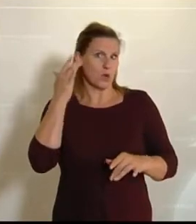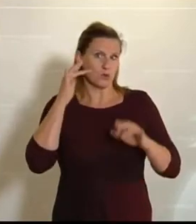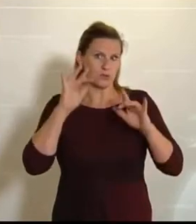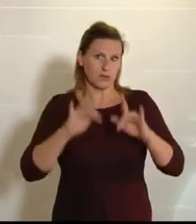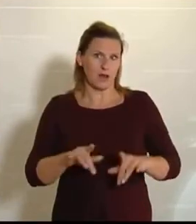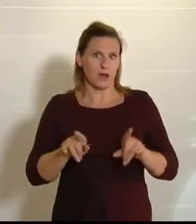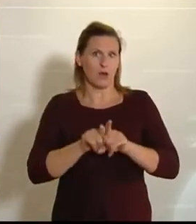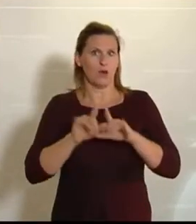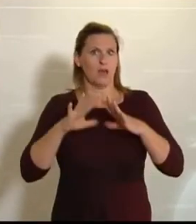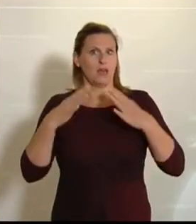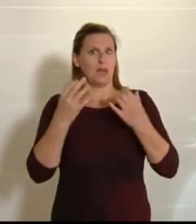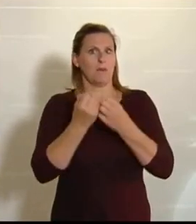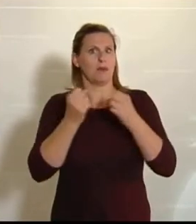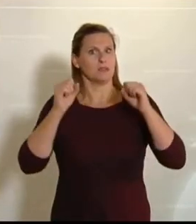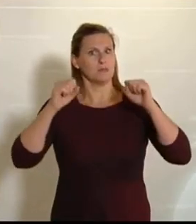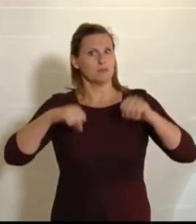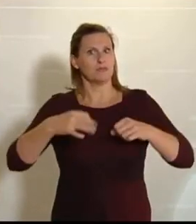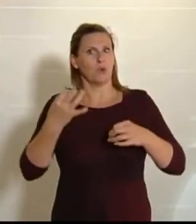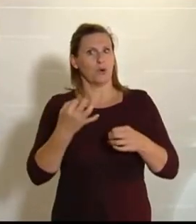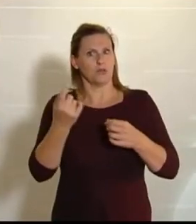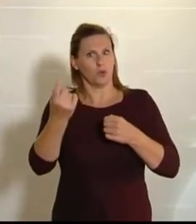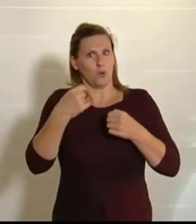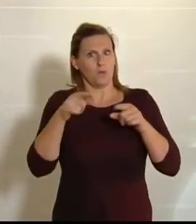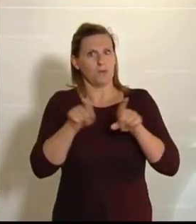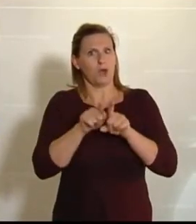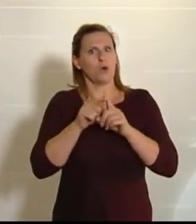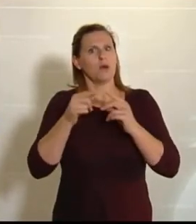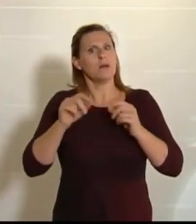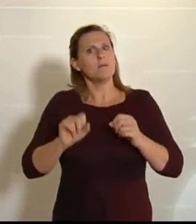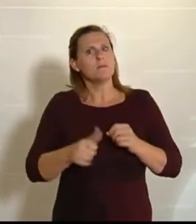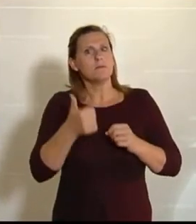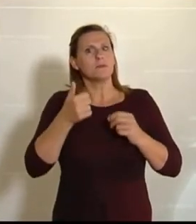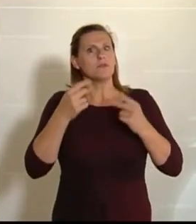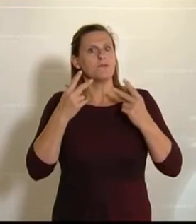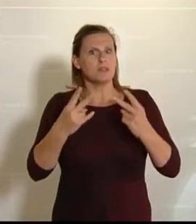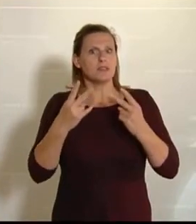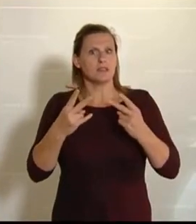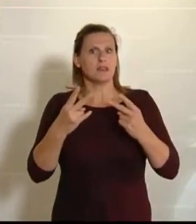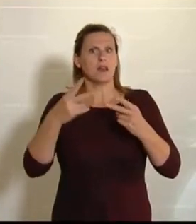heute hier gemeinsam beschlossen werden wird, der besonders wichtig ist. Es geht darin um